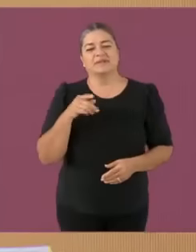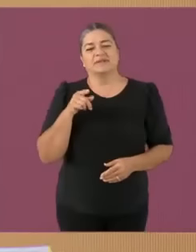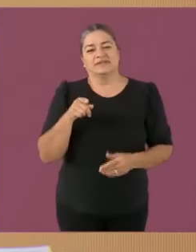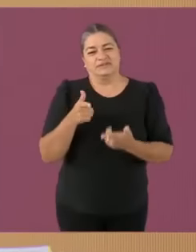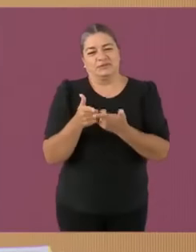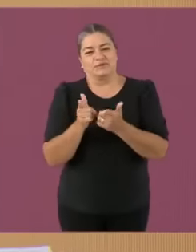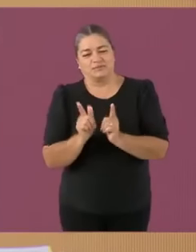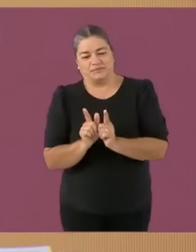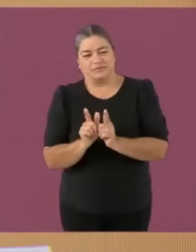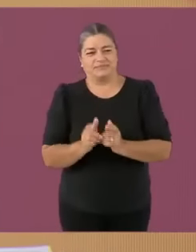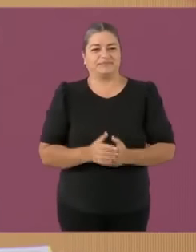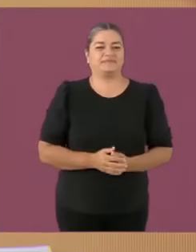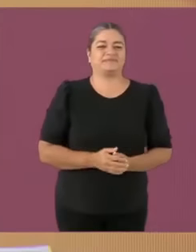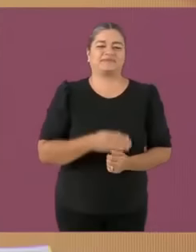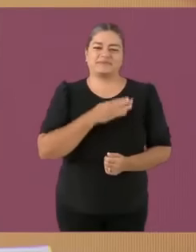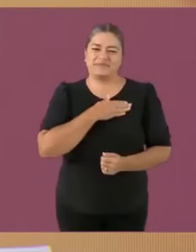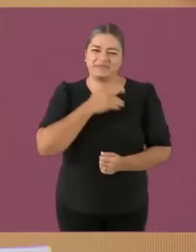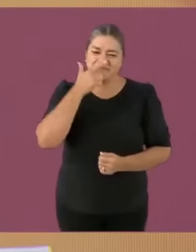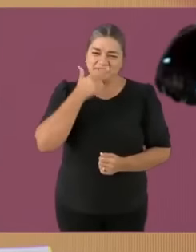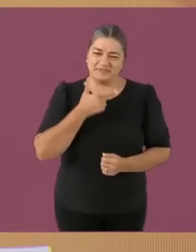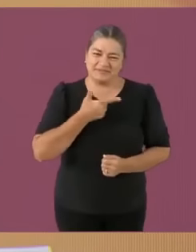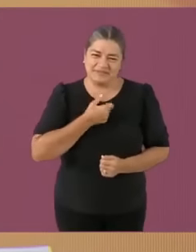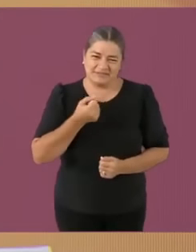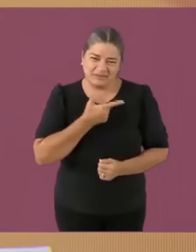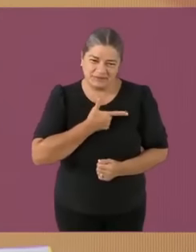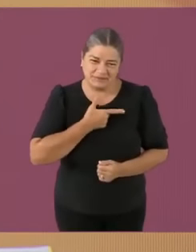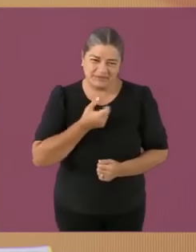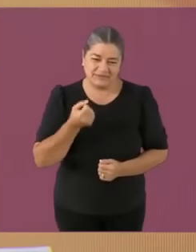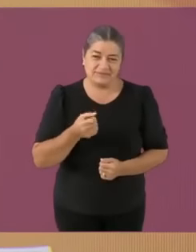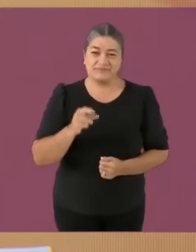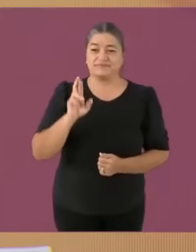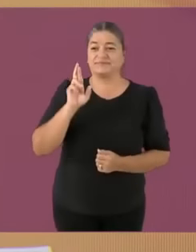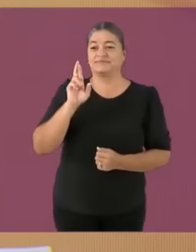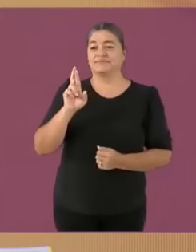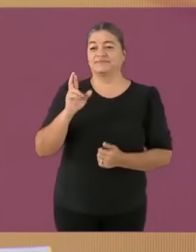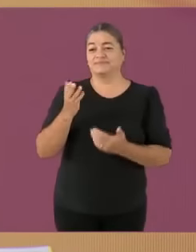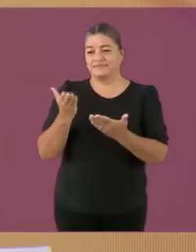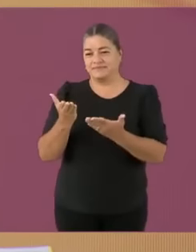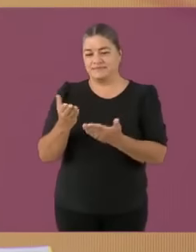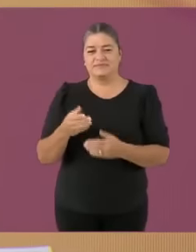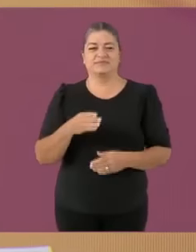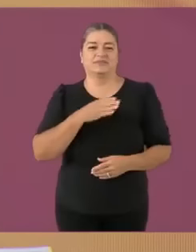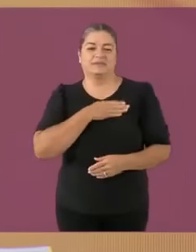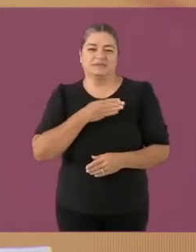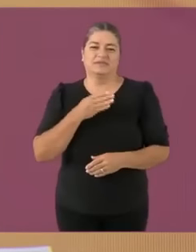Xóchitl Gálvez, candidata de la coalición Fuera los furros de México integrada por Shrek, Acción nacional socialista